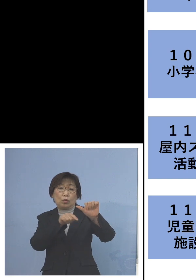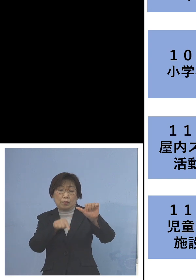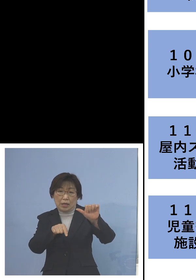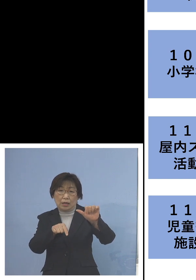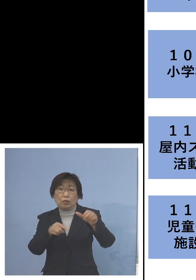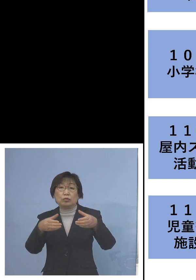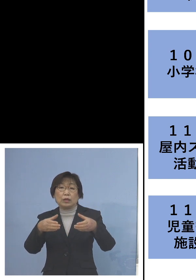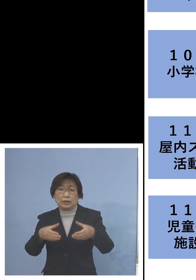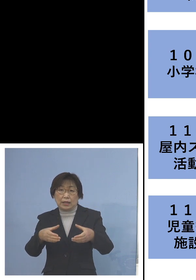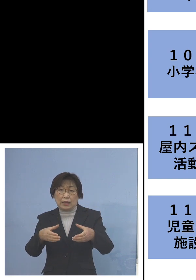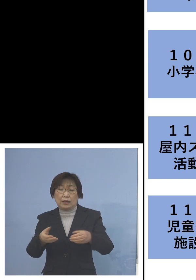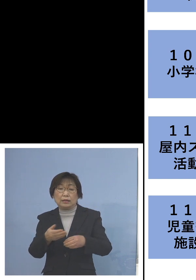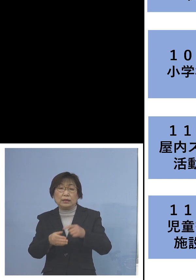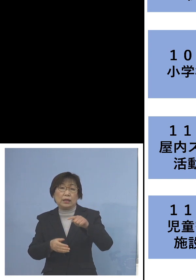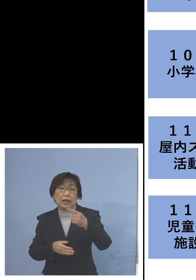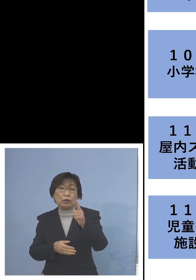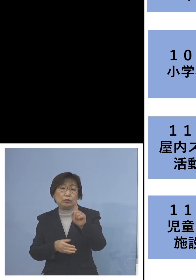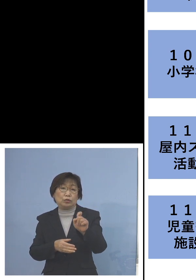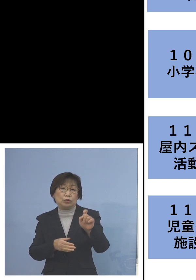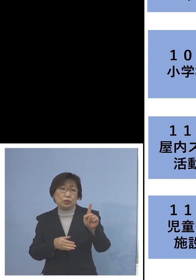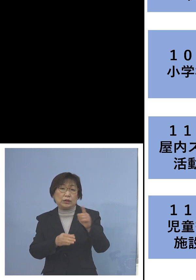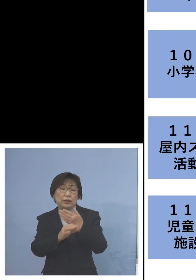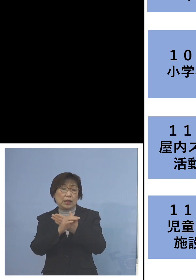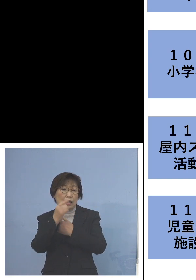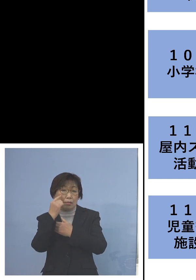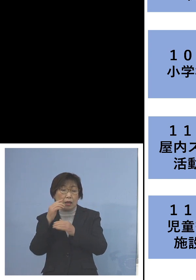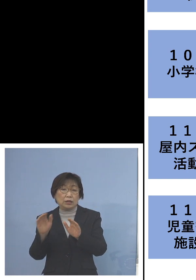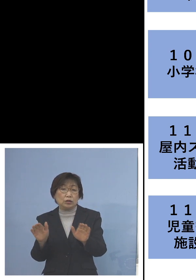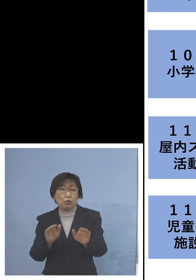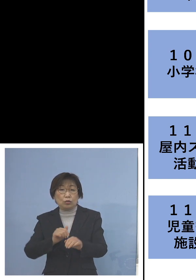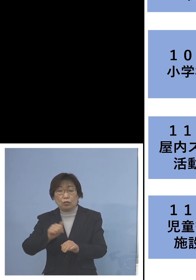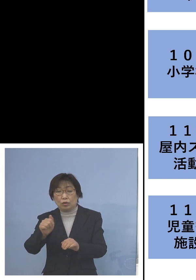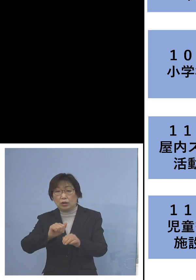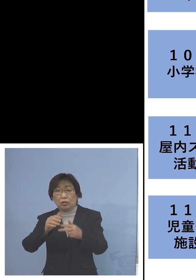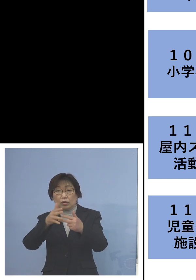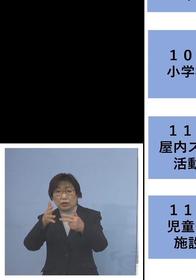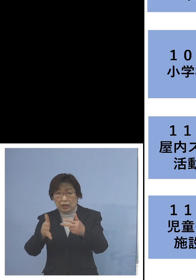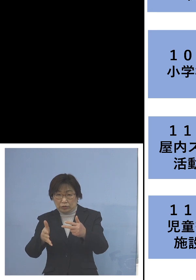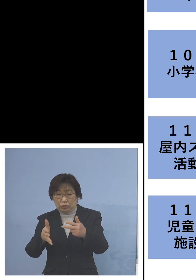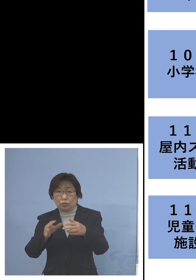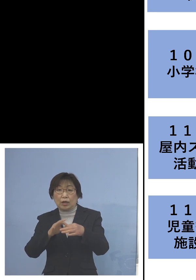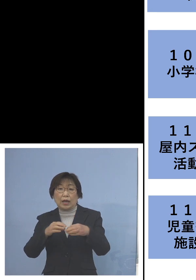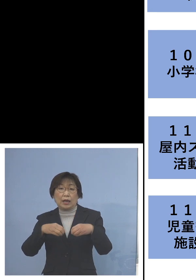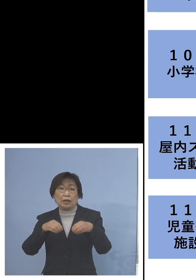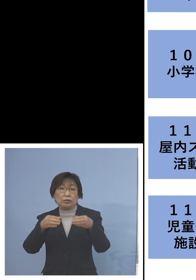「111例目児童等利用施設 関連クラスター」利用者1名